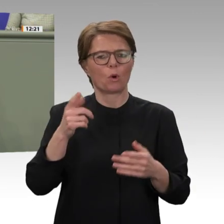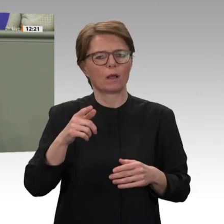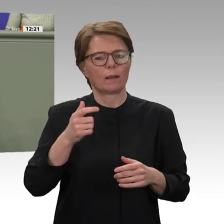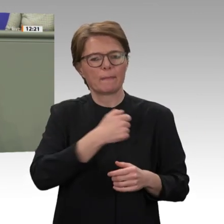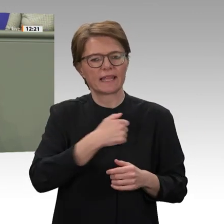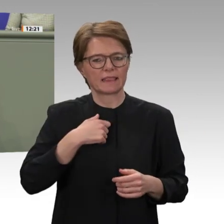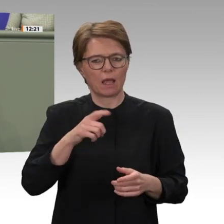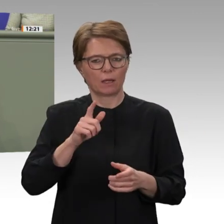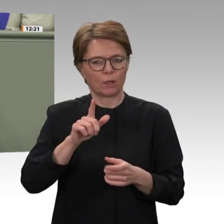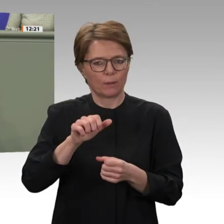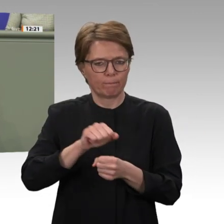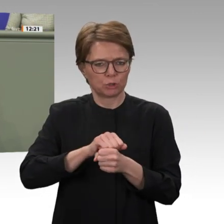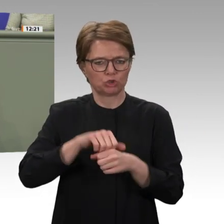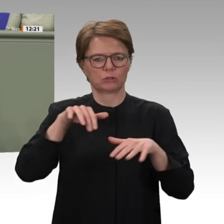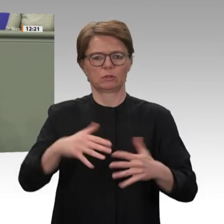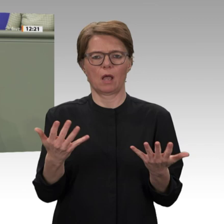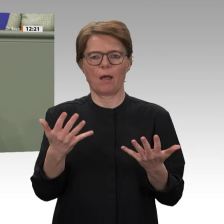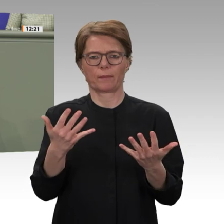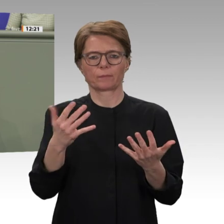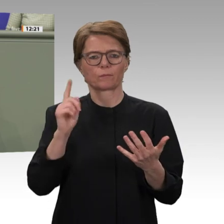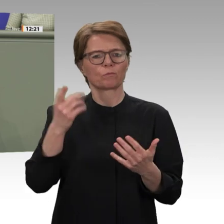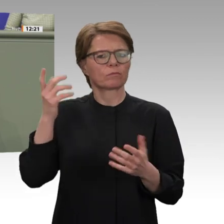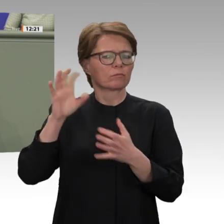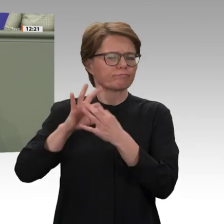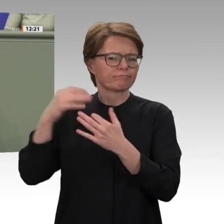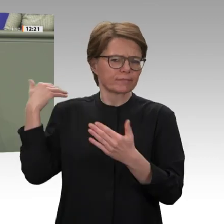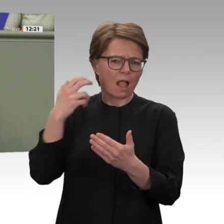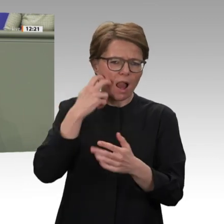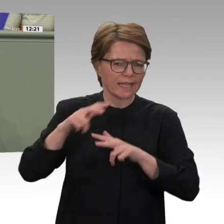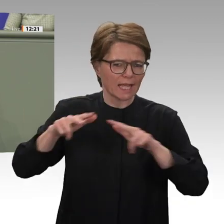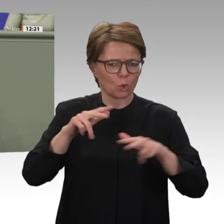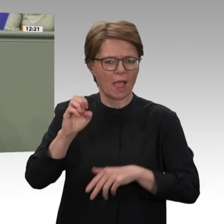die ergriffenen Maßnahmen, mahne jedoch konsequentes politisches Handeln an und